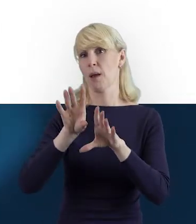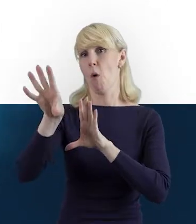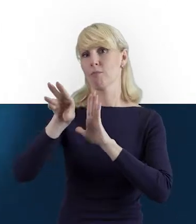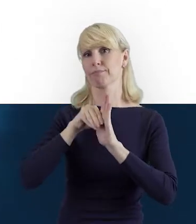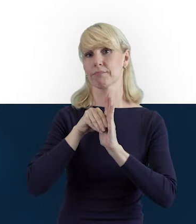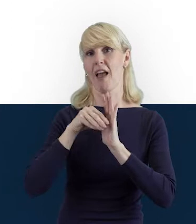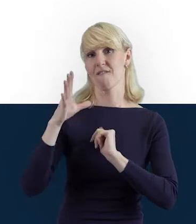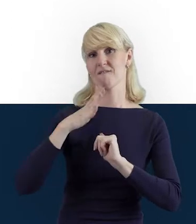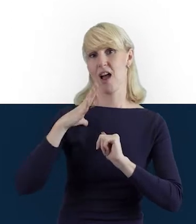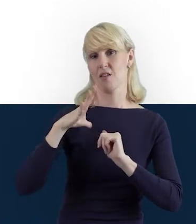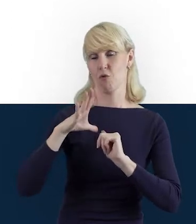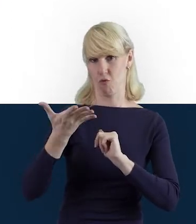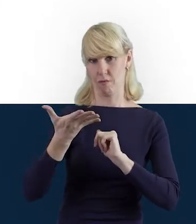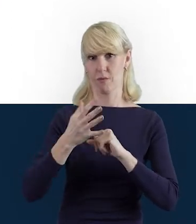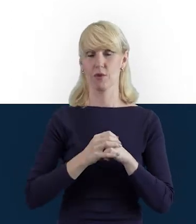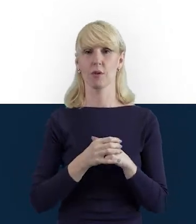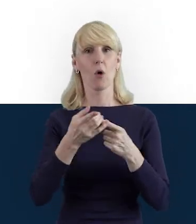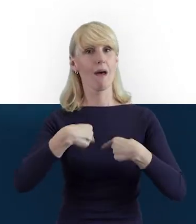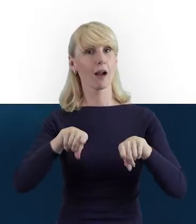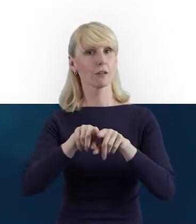do realizowanego projektu.